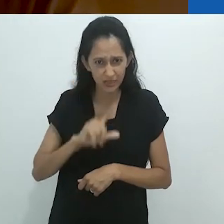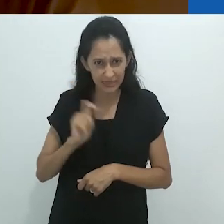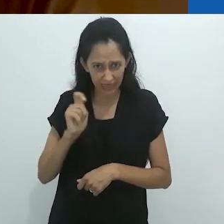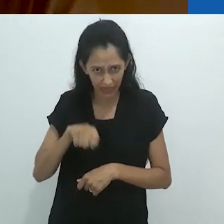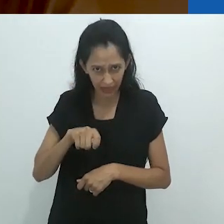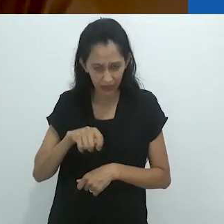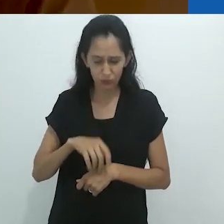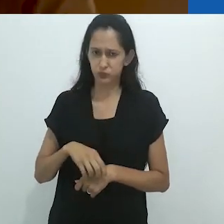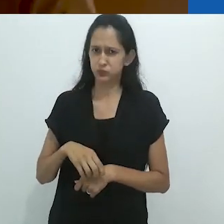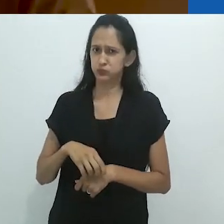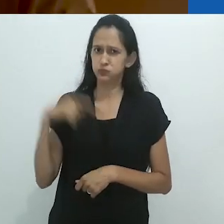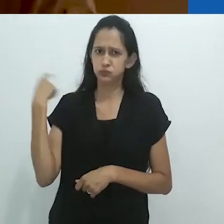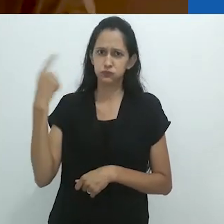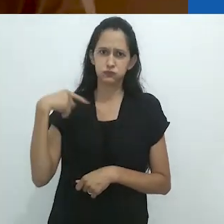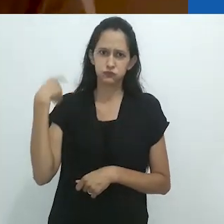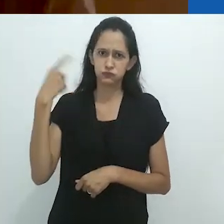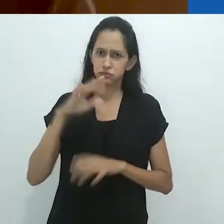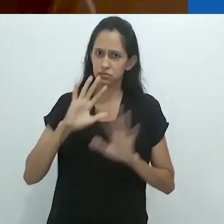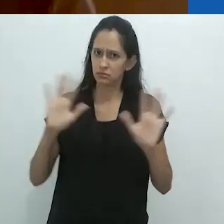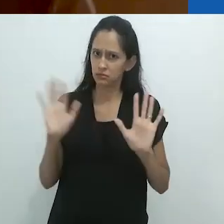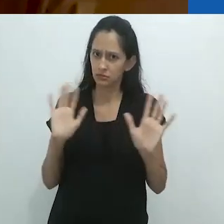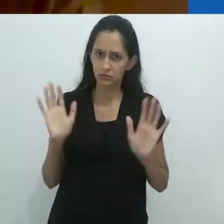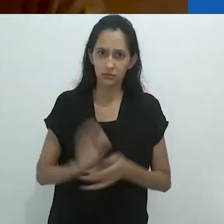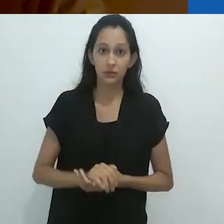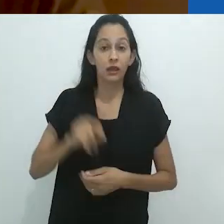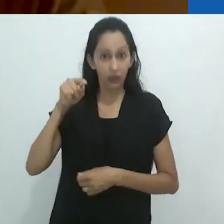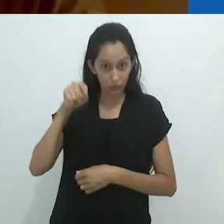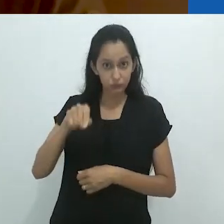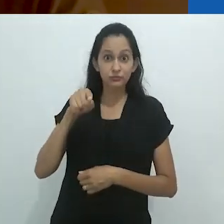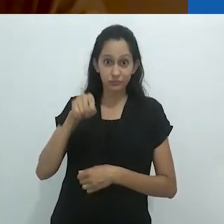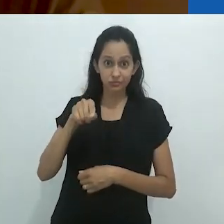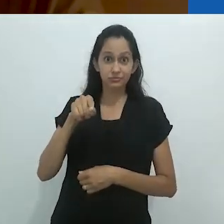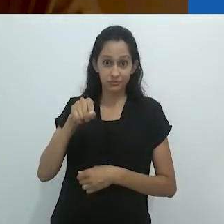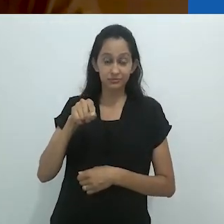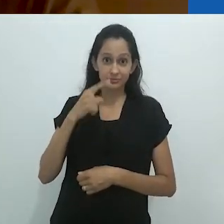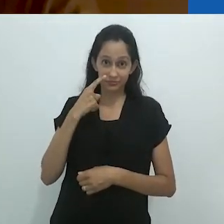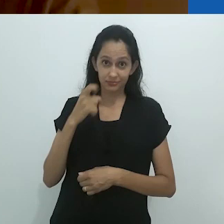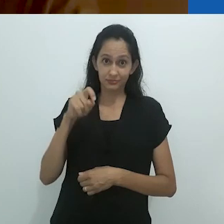Uma loucura! E certamente este é o ponto.